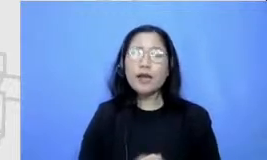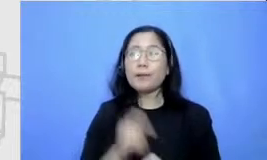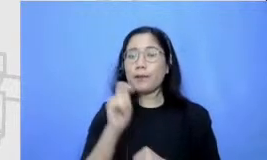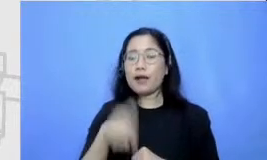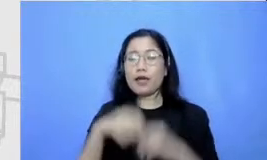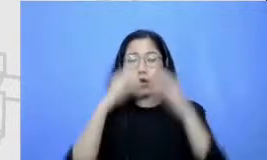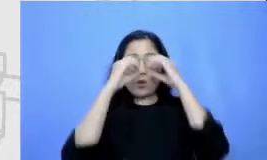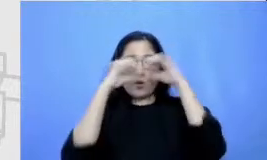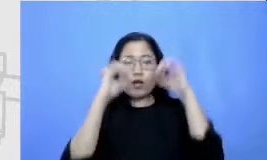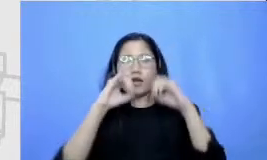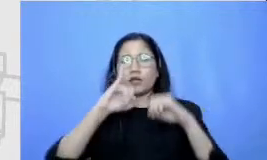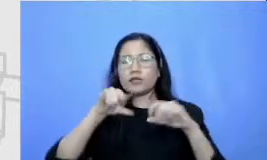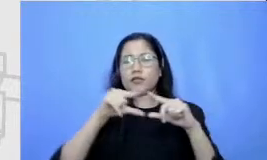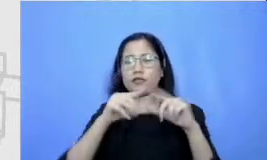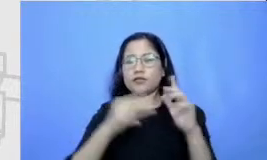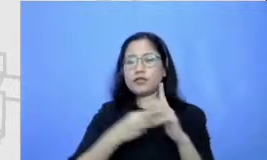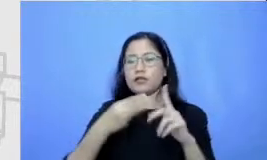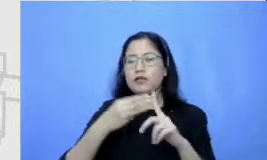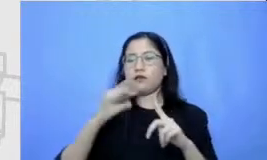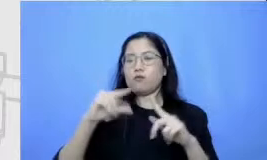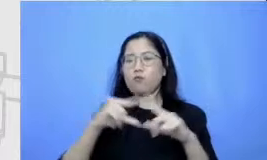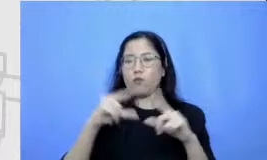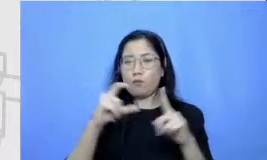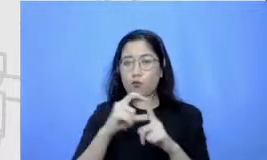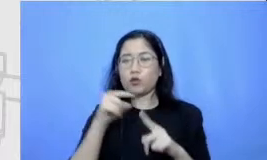ini berarti sudah sampai ke tingkat kematangan